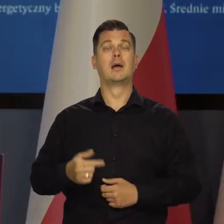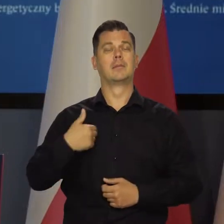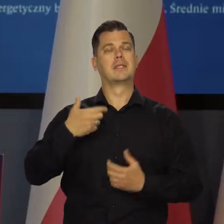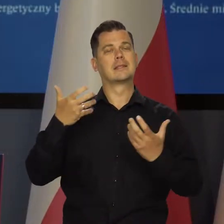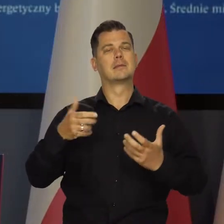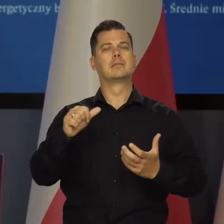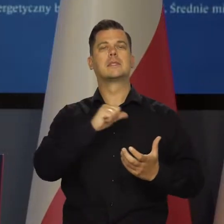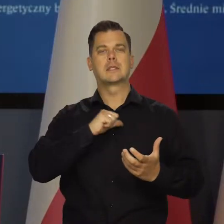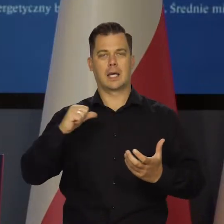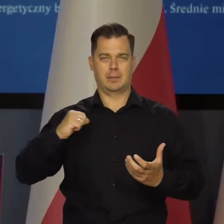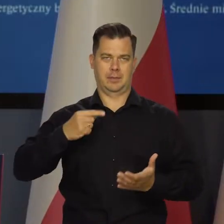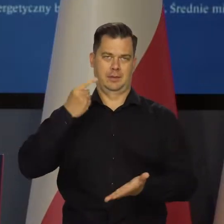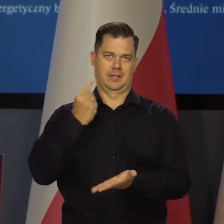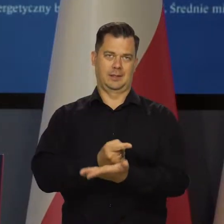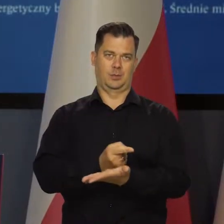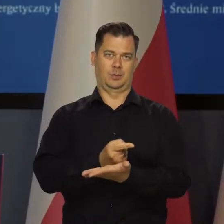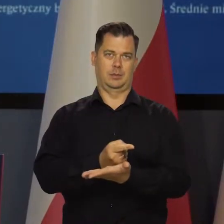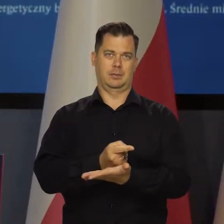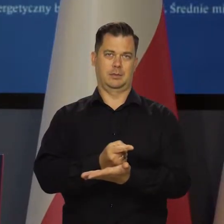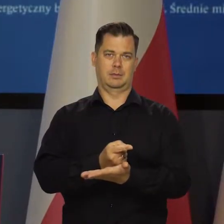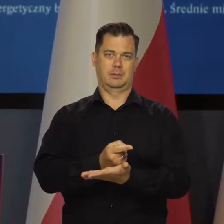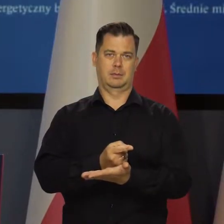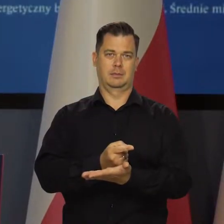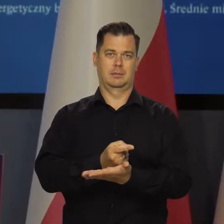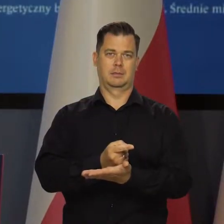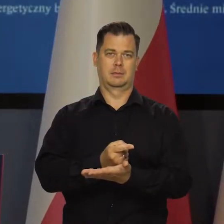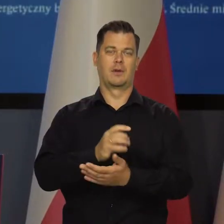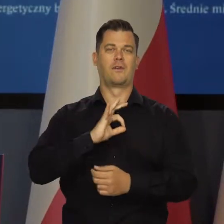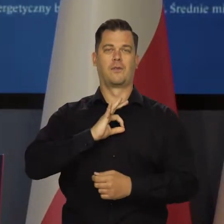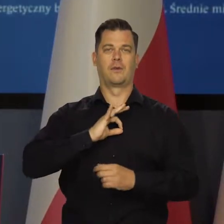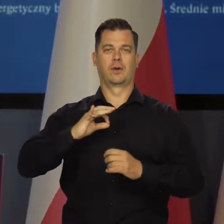Chcemy sami w demokratycznych wyborach wybierać swoje władze.